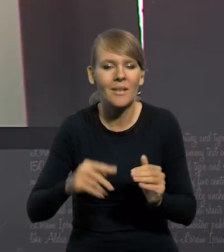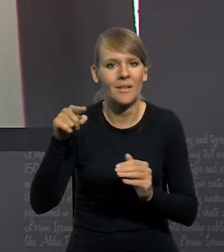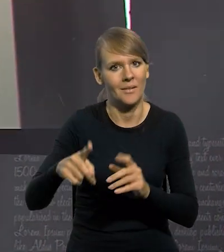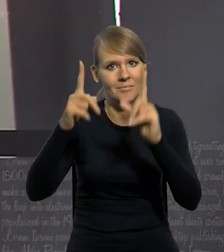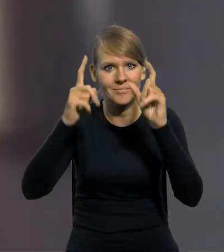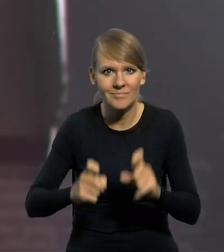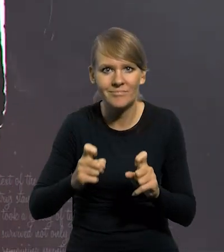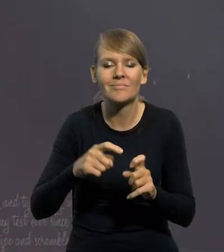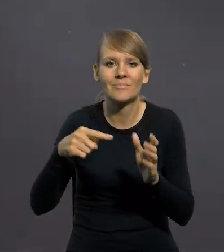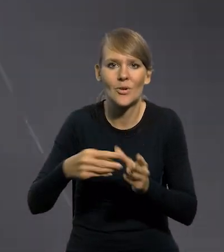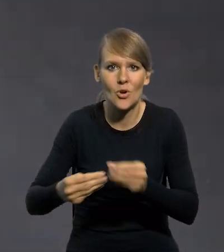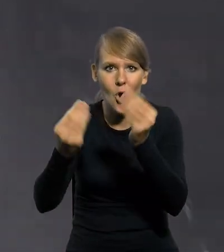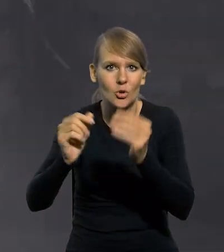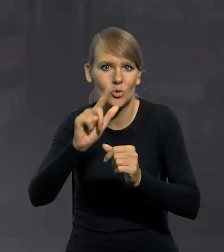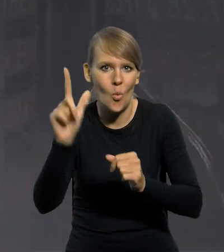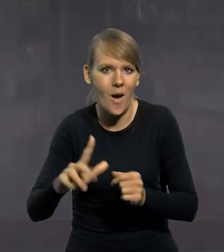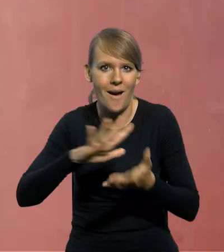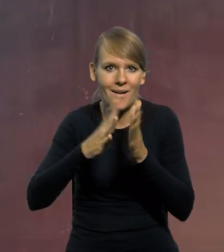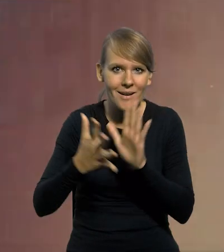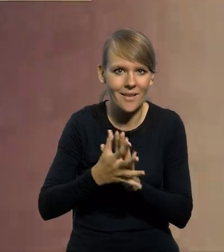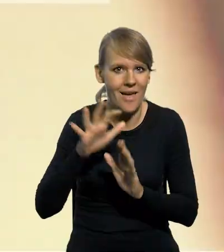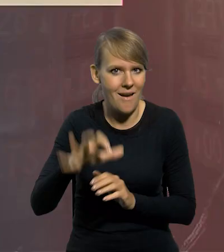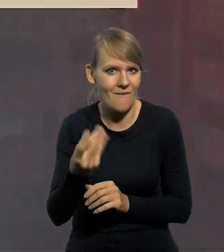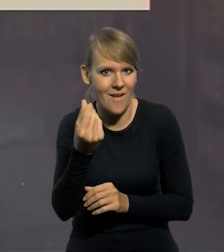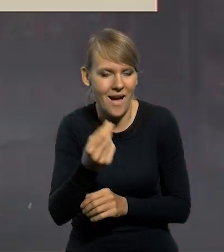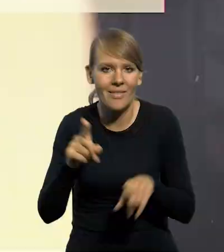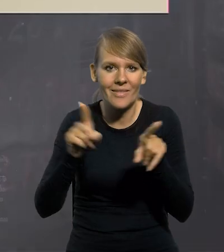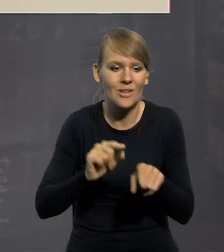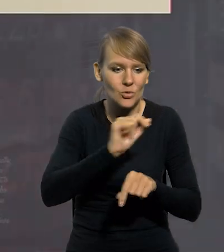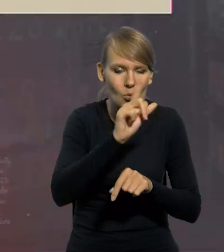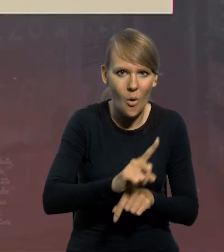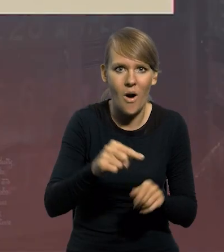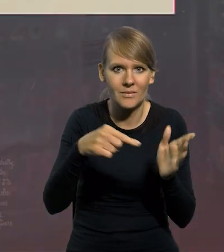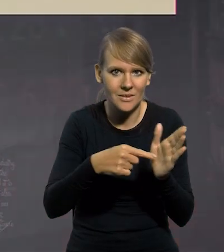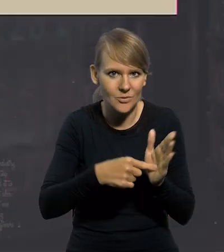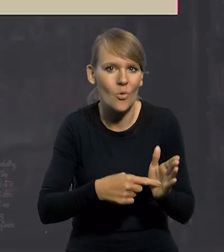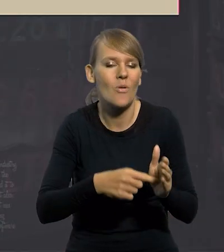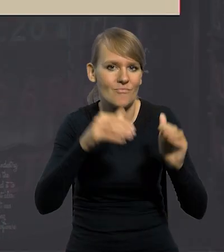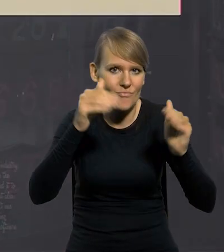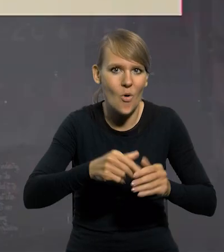kształtowanie kursu złotego na rynku walutowym oraz zapewnić złotemu status waluty wymienialnej,